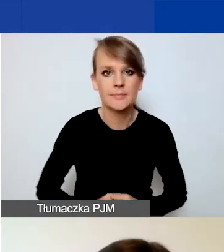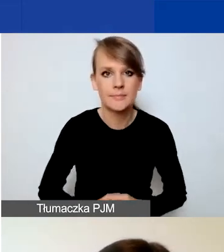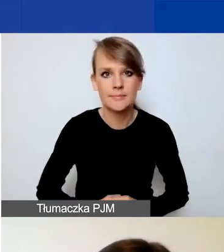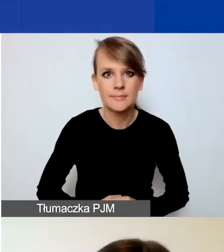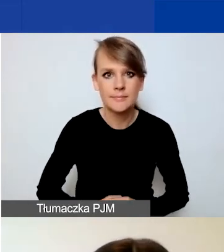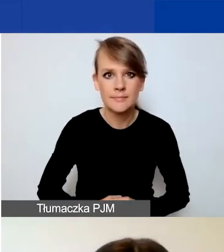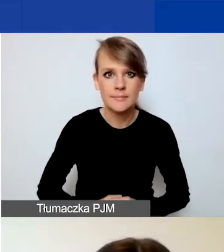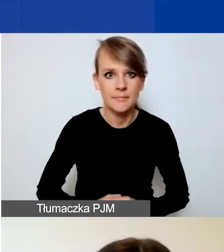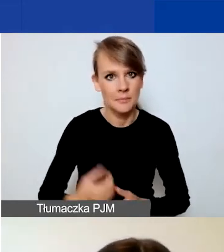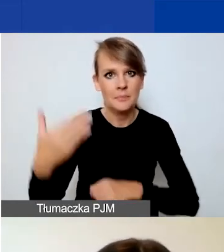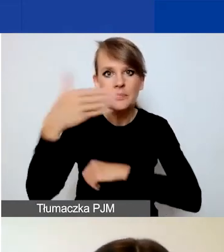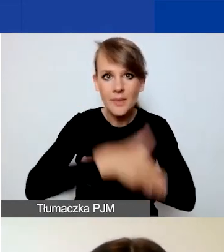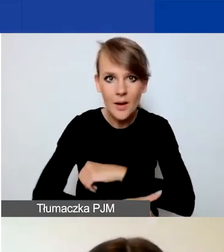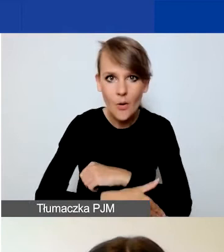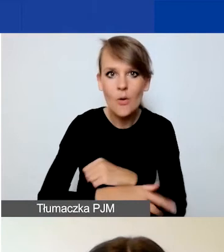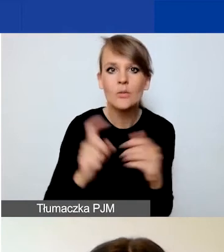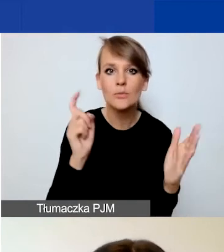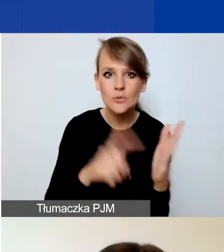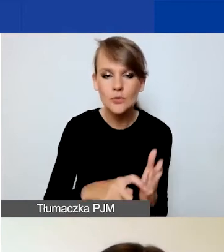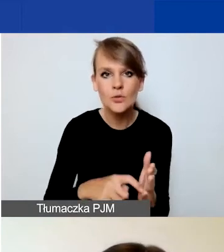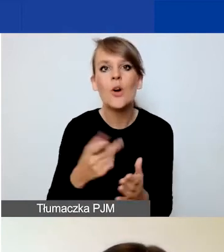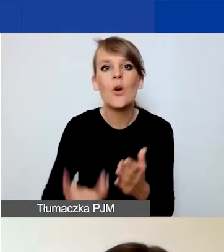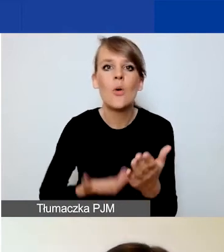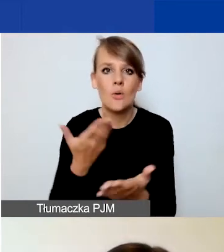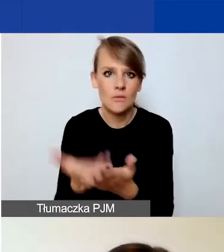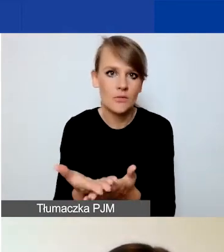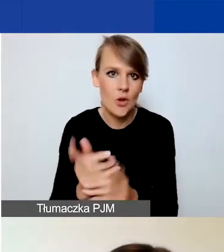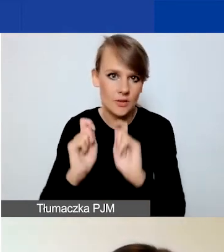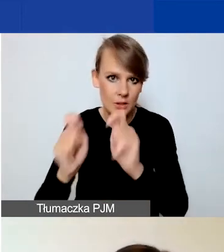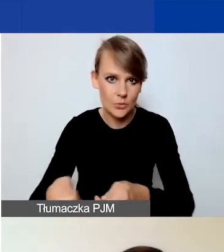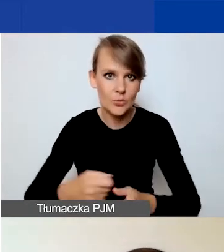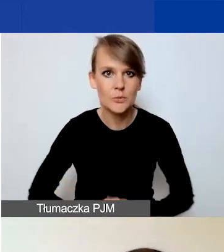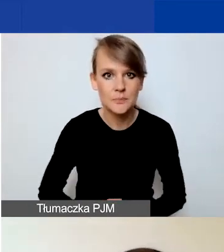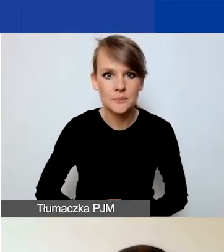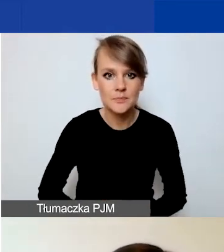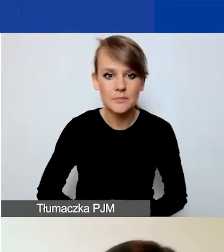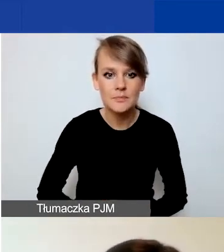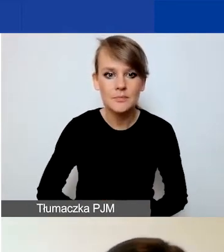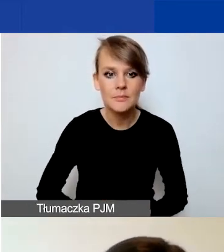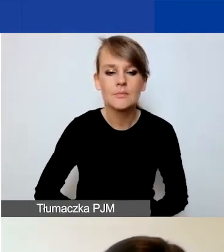Na końcu znajdziecie przycisk "Złóż wniosek". Po przescrollowaniu na dół każdej strony